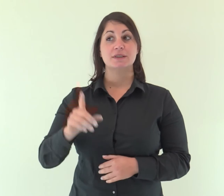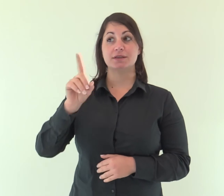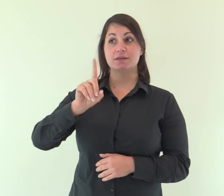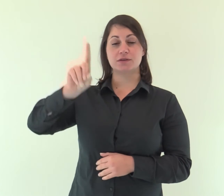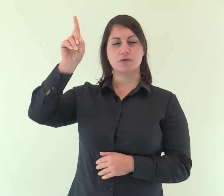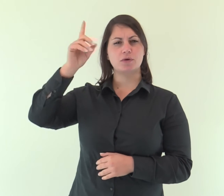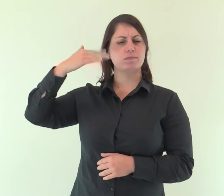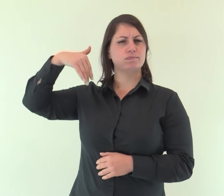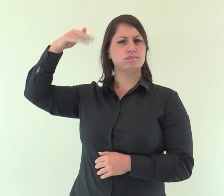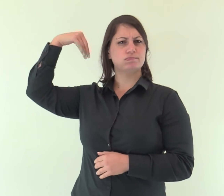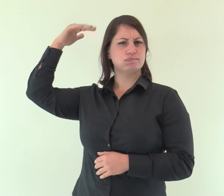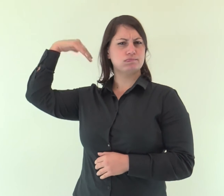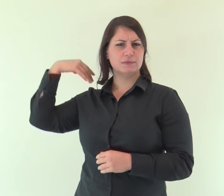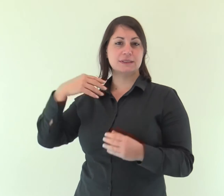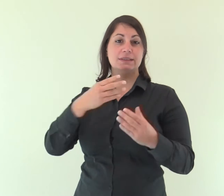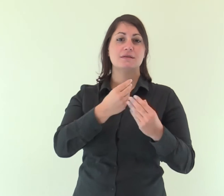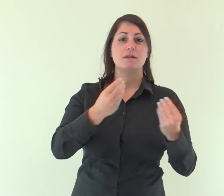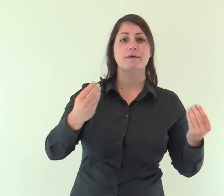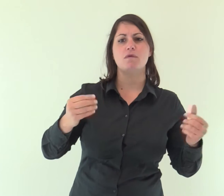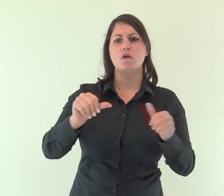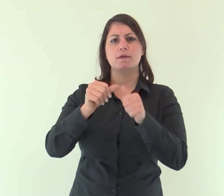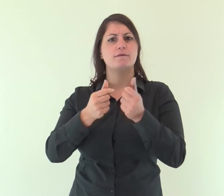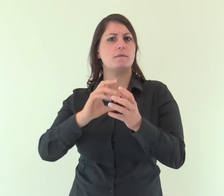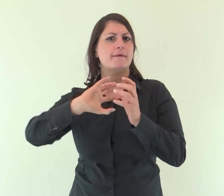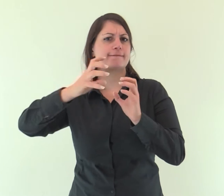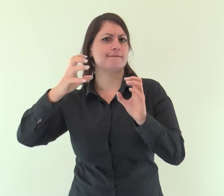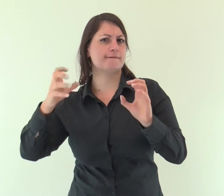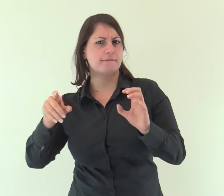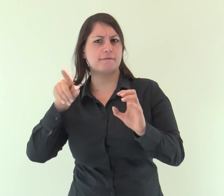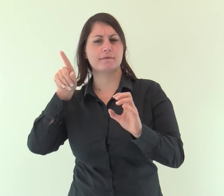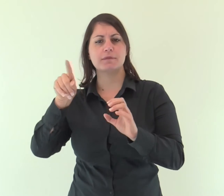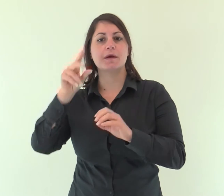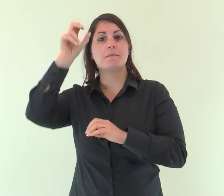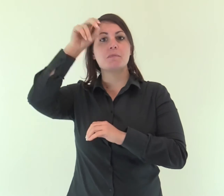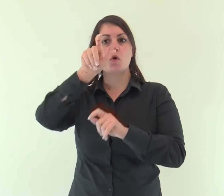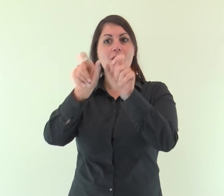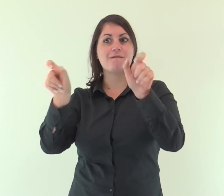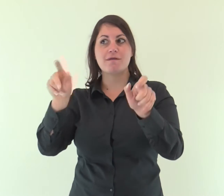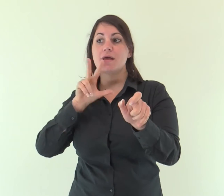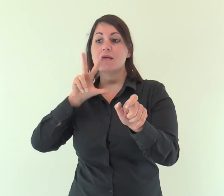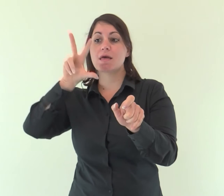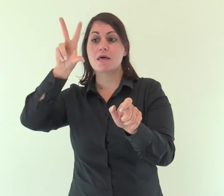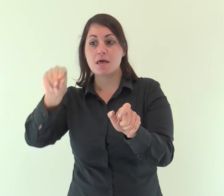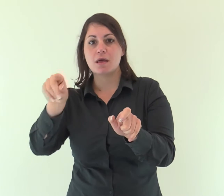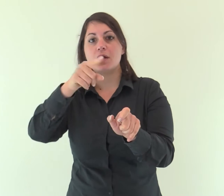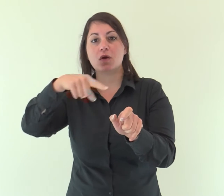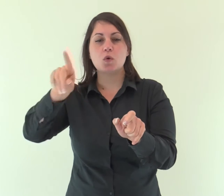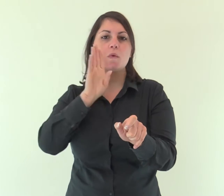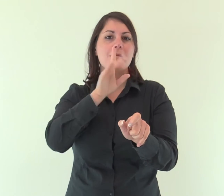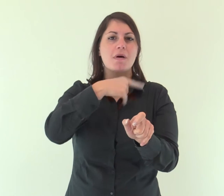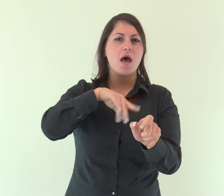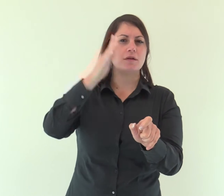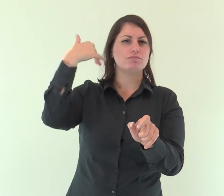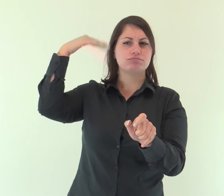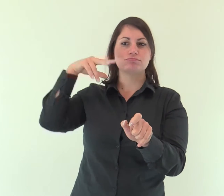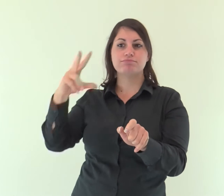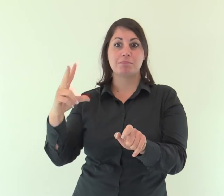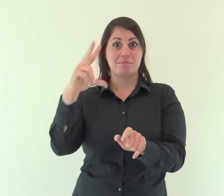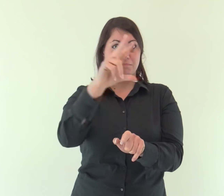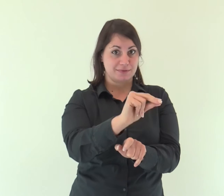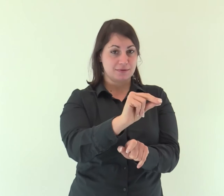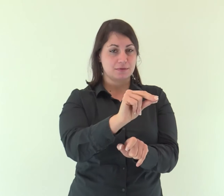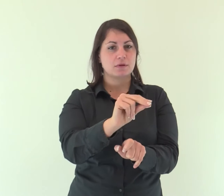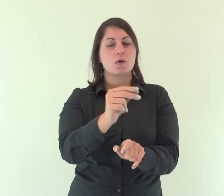Dio, che molte volte e in diversi modi nei tempi antichi aveva parlato ai padri per mezzo dei profeti,